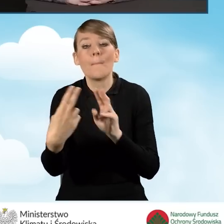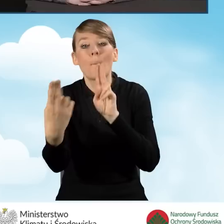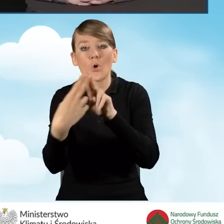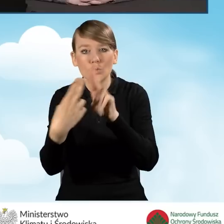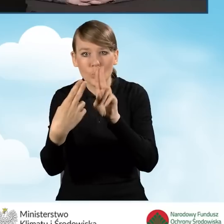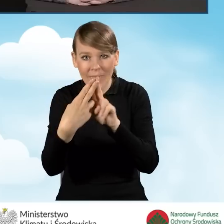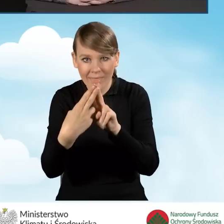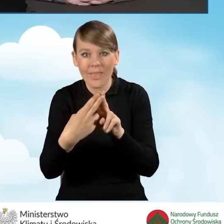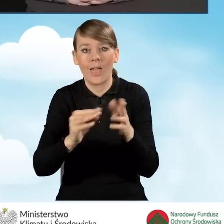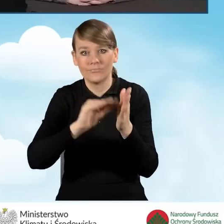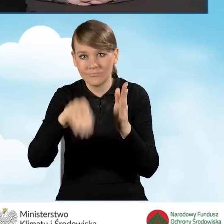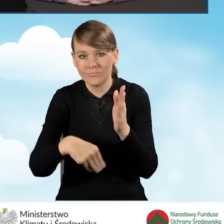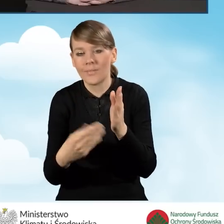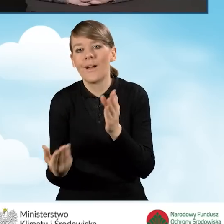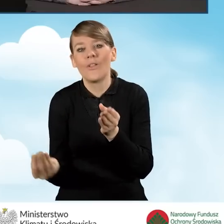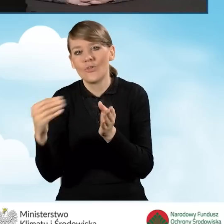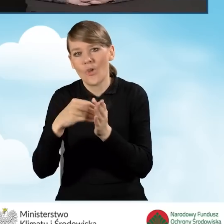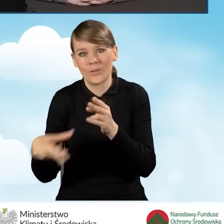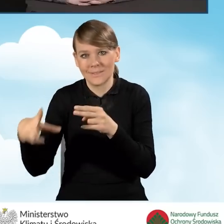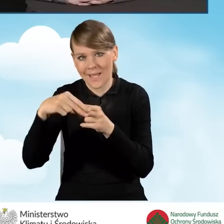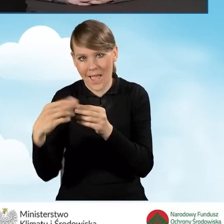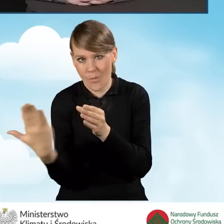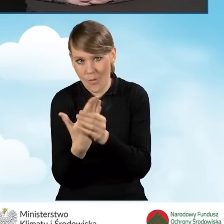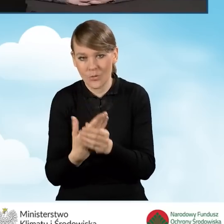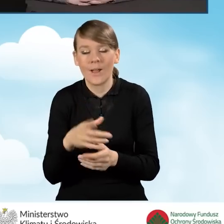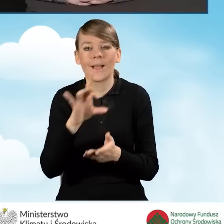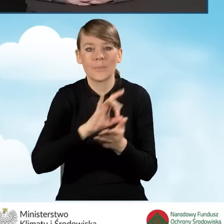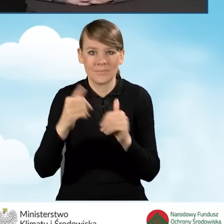Gmina otrzymuje w kwocie 9 tysięcy złotych zaliczkę,